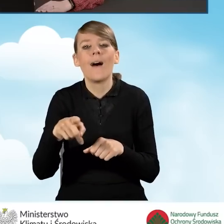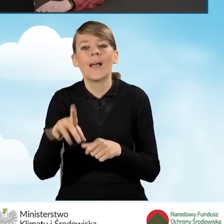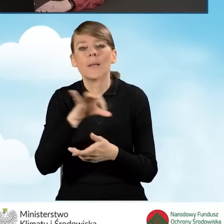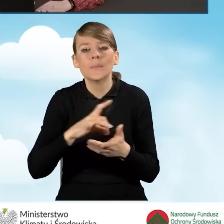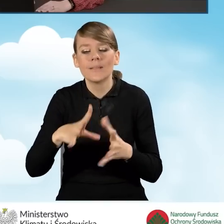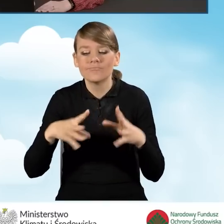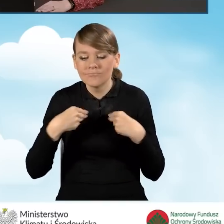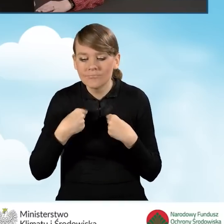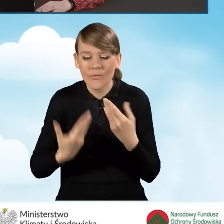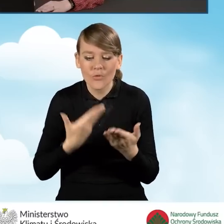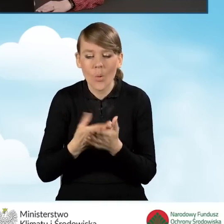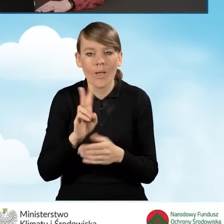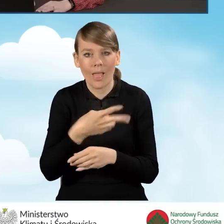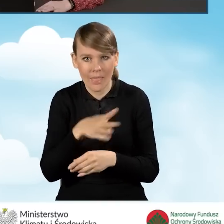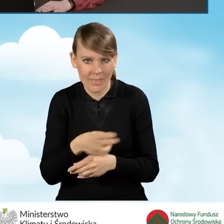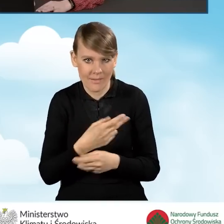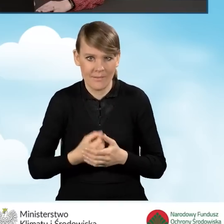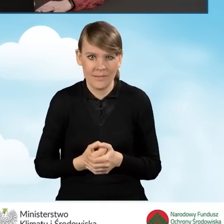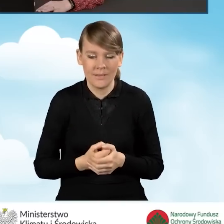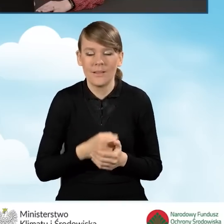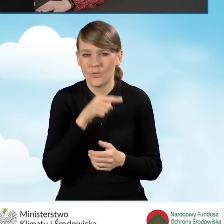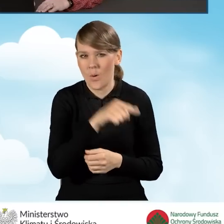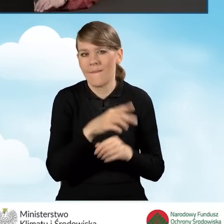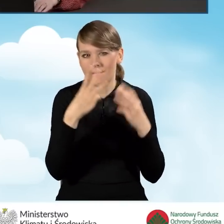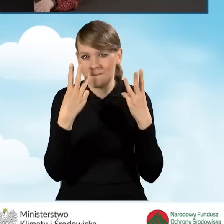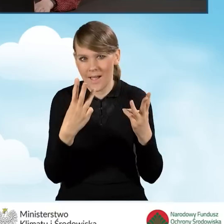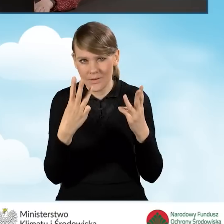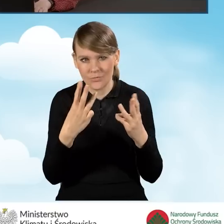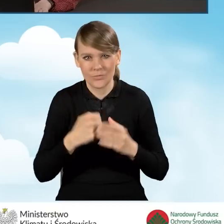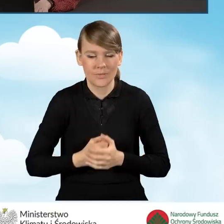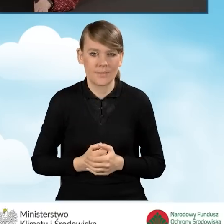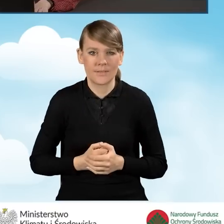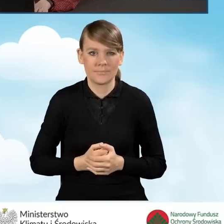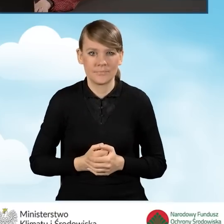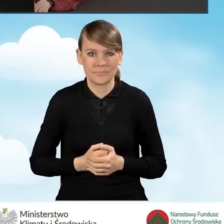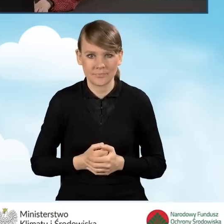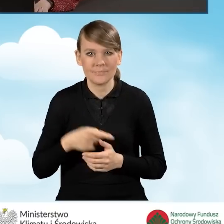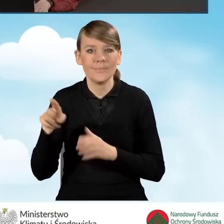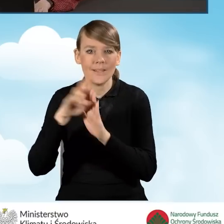Jest to bardzo ważne pole, które ma swoje odzwierciedlenie w regulaminie.